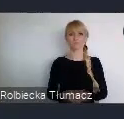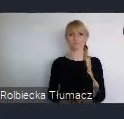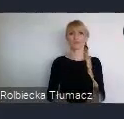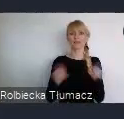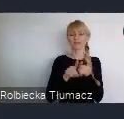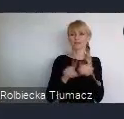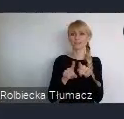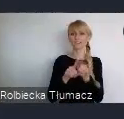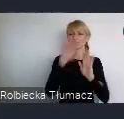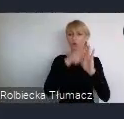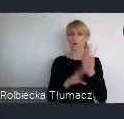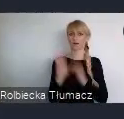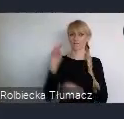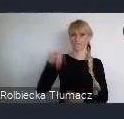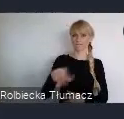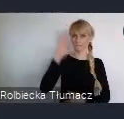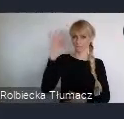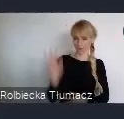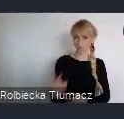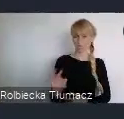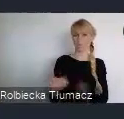To właśnie to doświadczenie, polskiej transformacji,